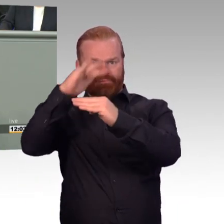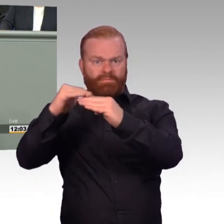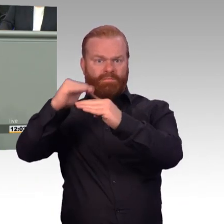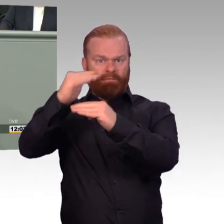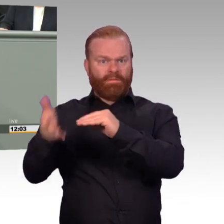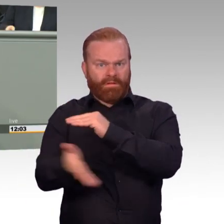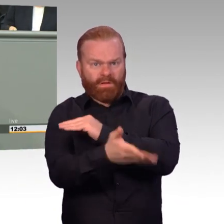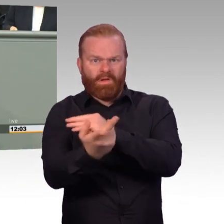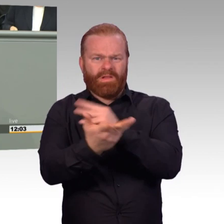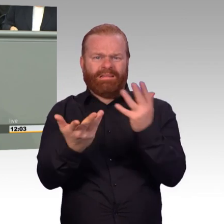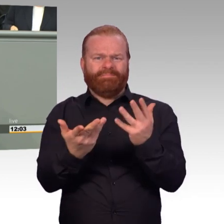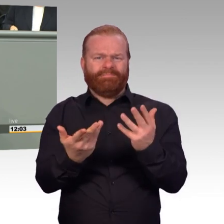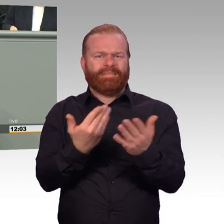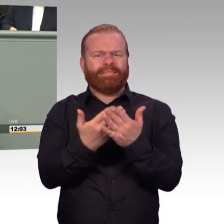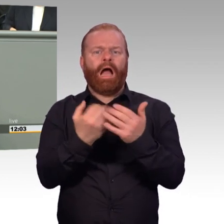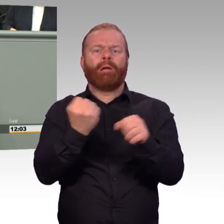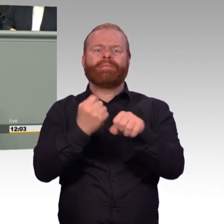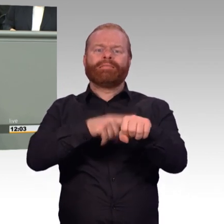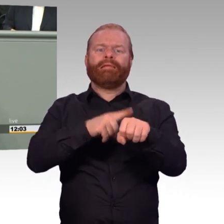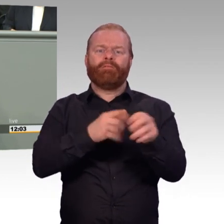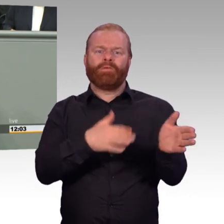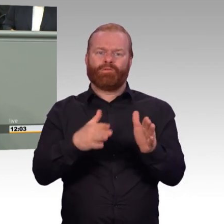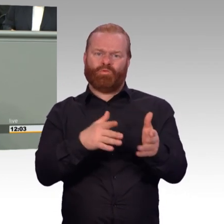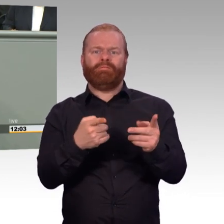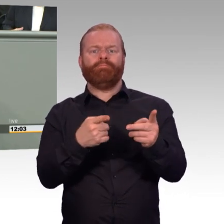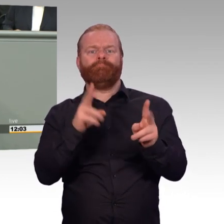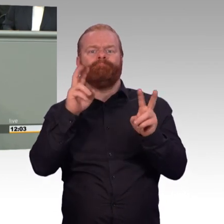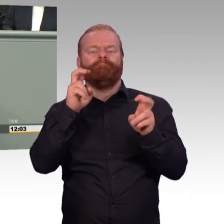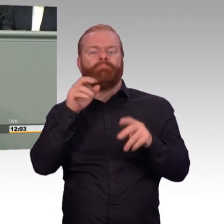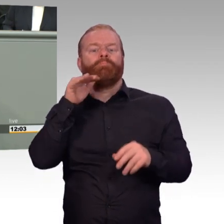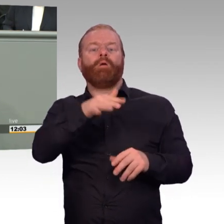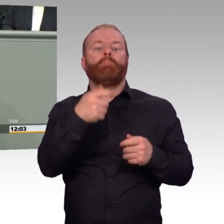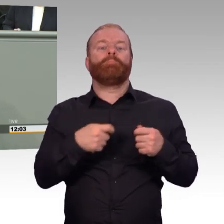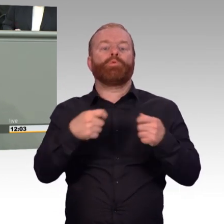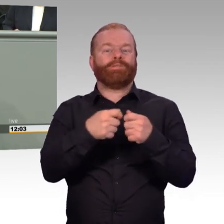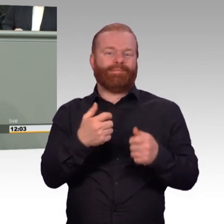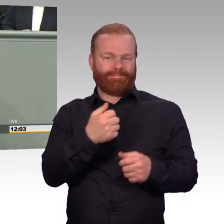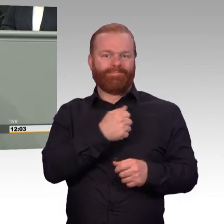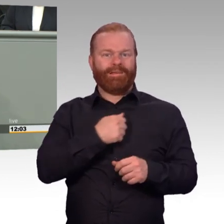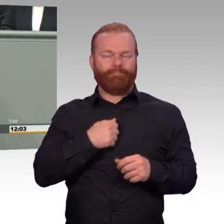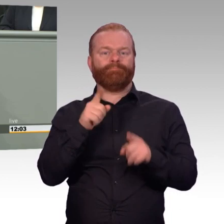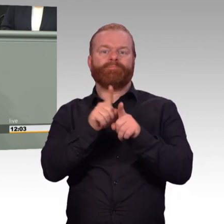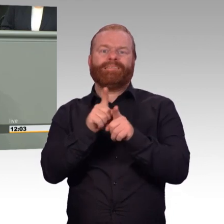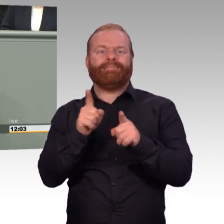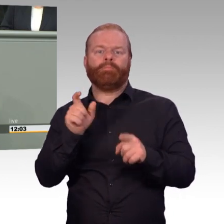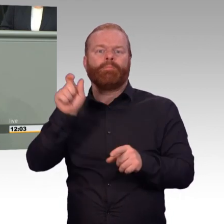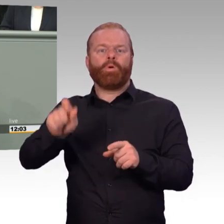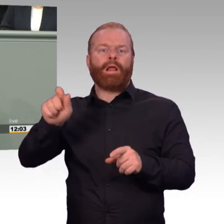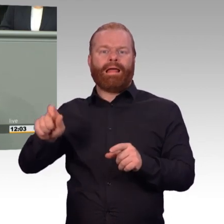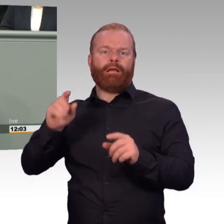Aber es geht wahrscheinlich links rein und rechts raus. Alles das haben Sie nicht verstanden. Und bei anderen hat sich das gezeigt.